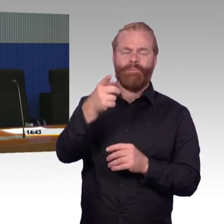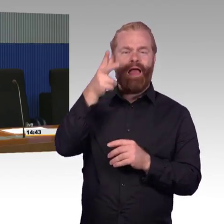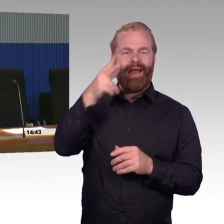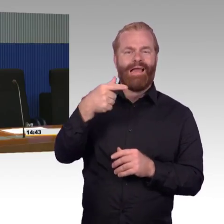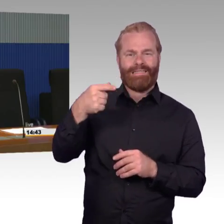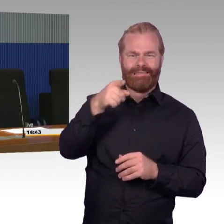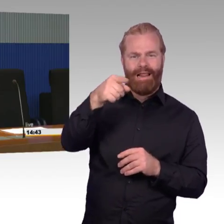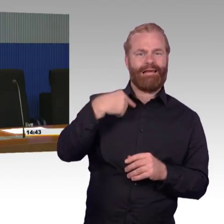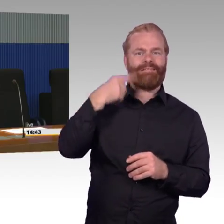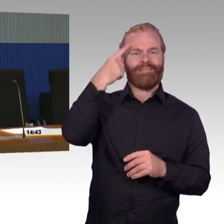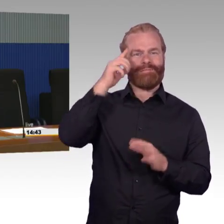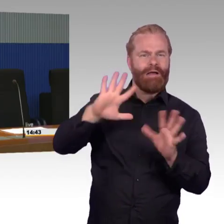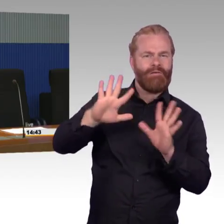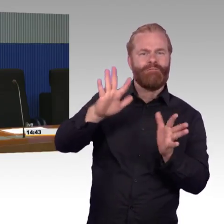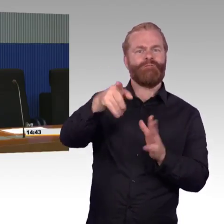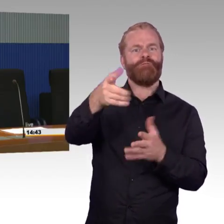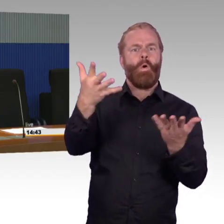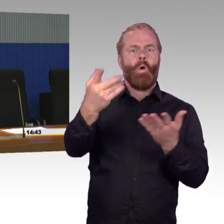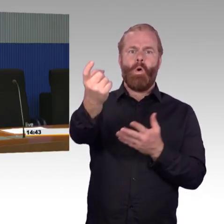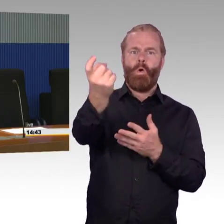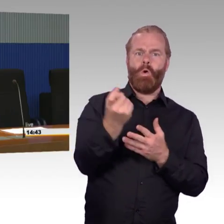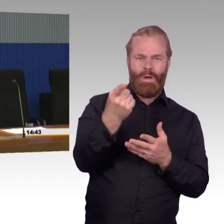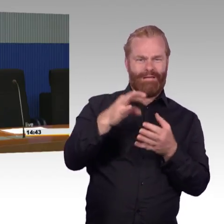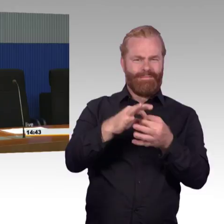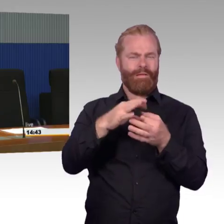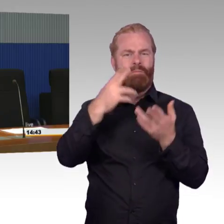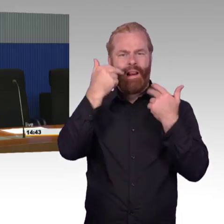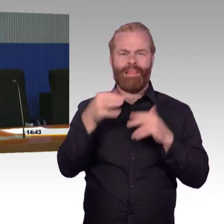Entschuldigung. Da ist es ein schönes Beispiel dafür,